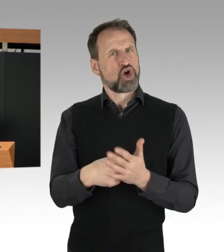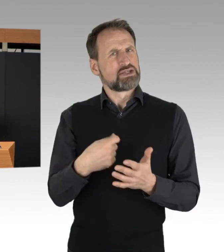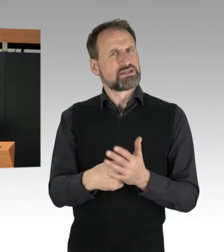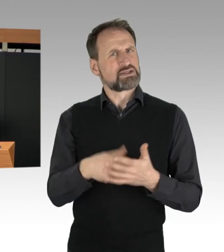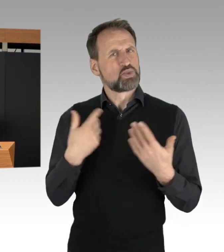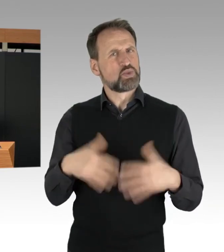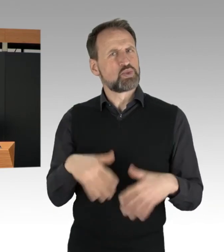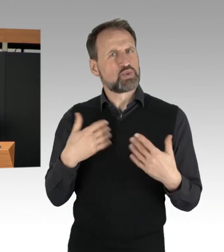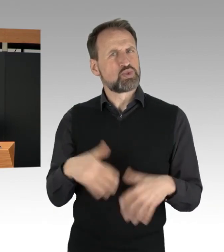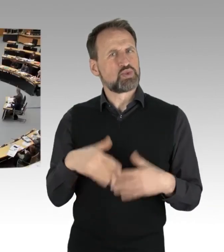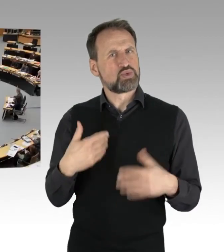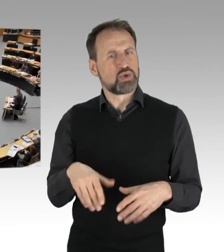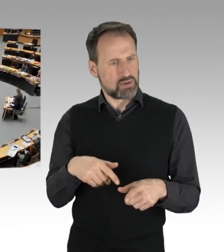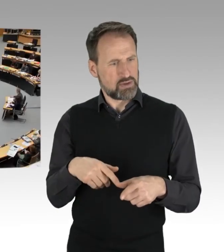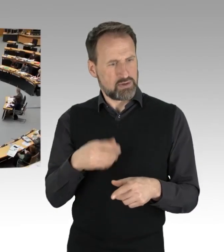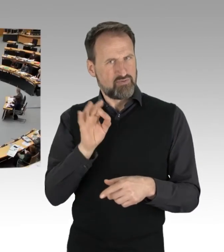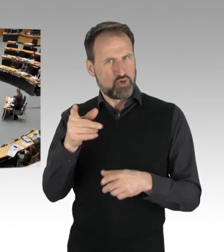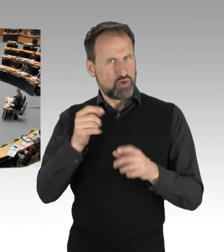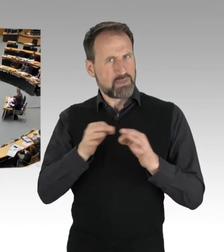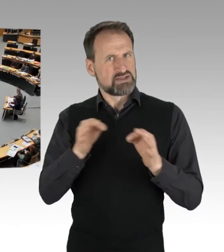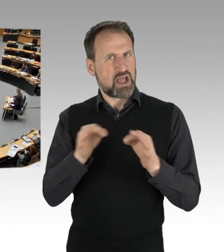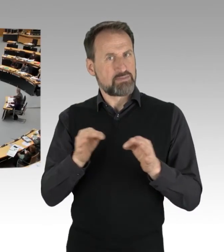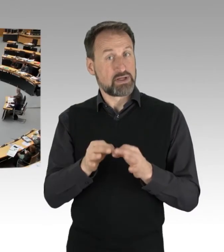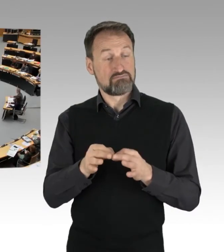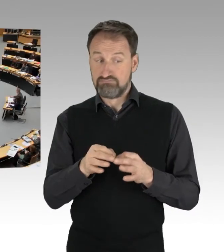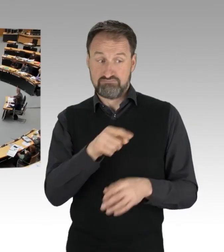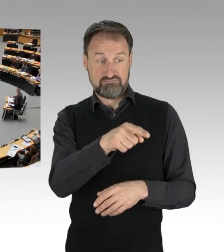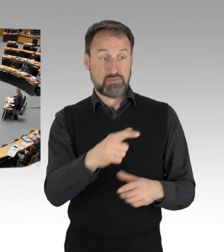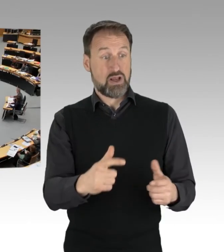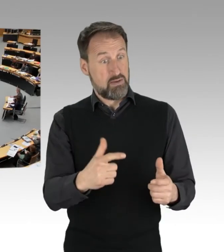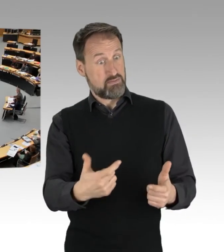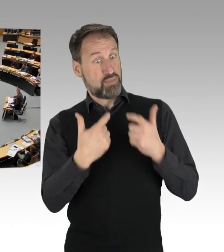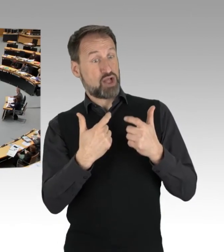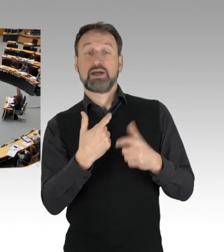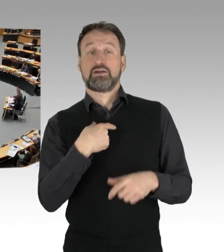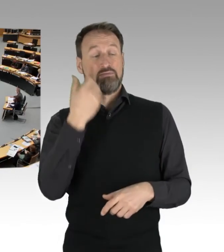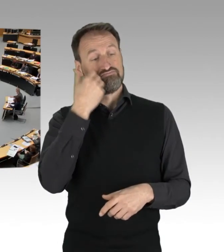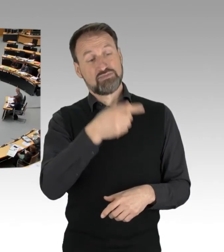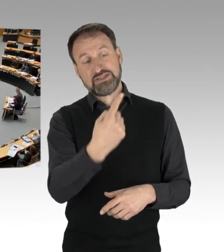(Applaus)